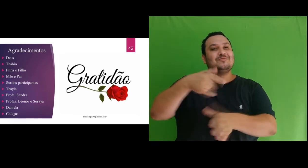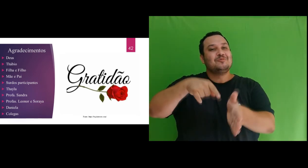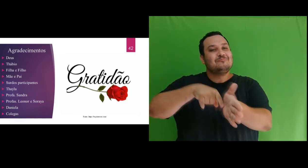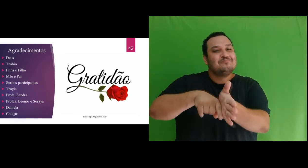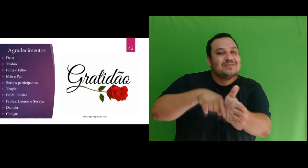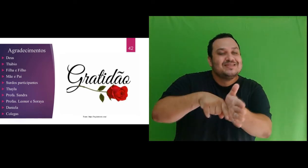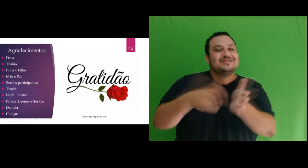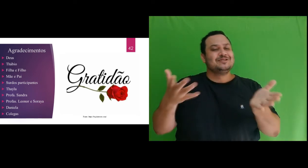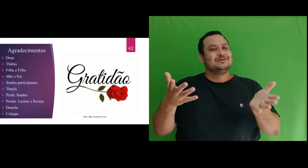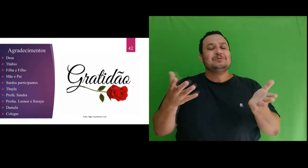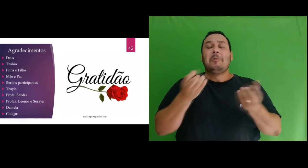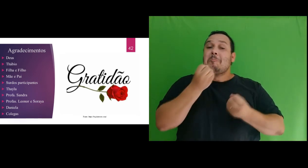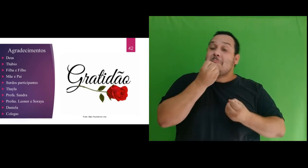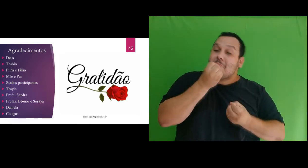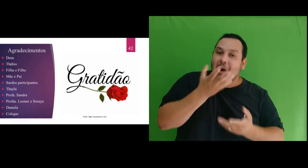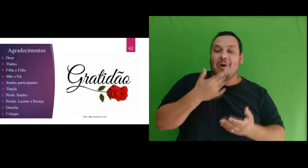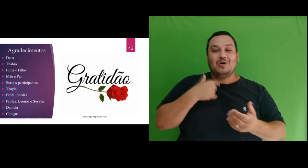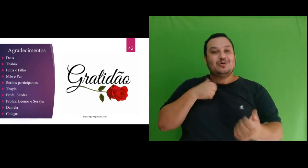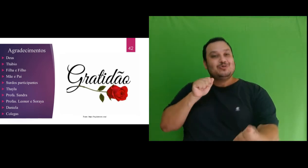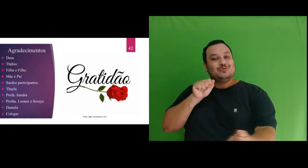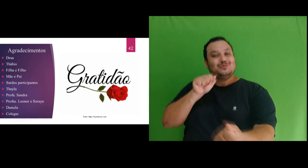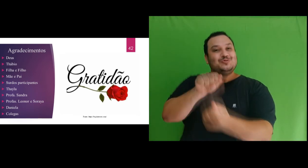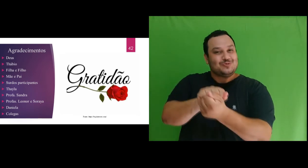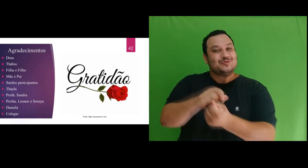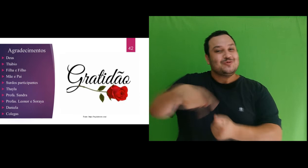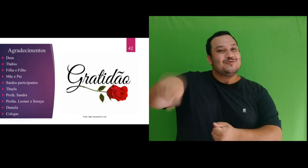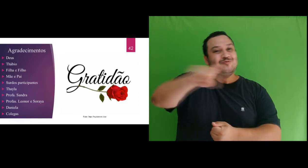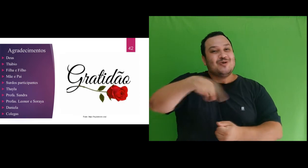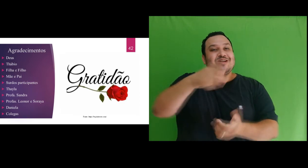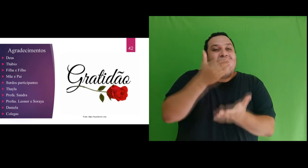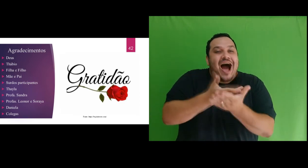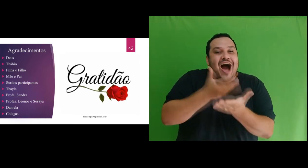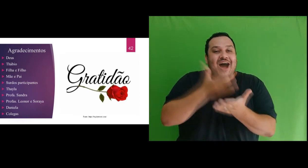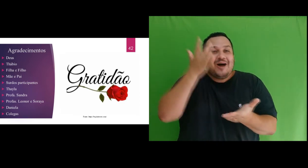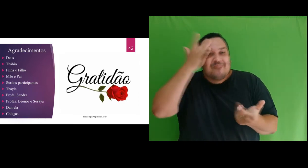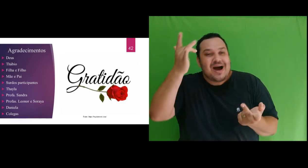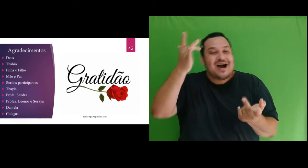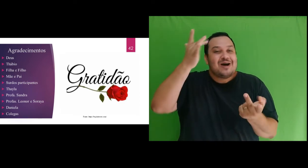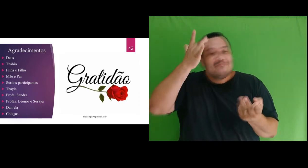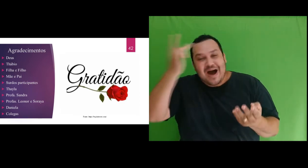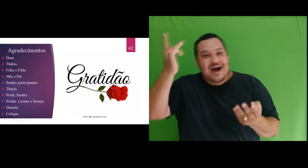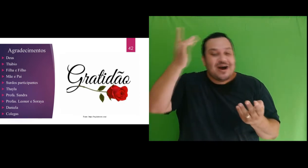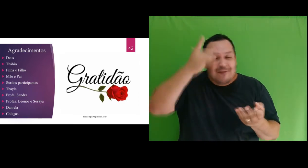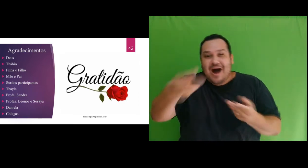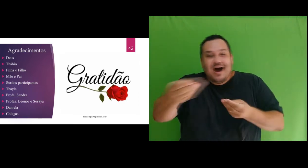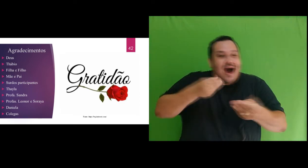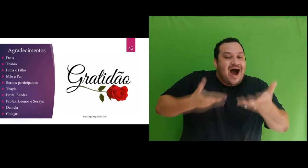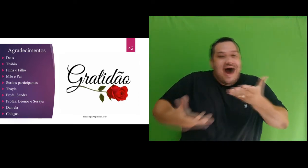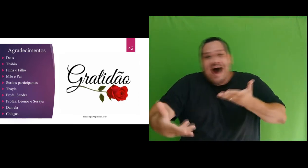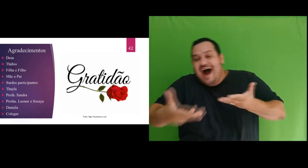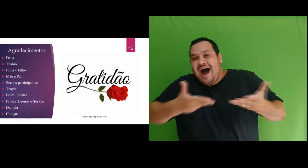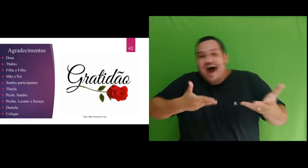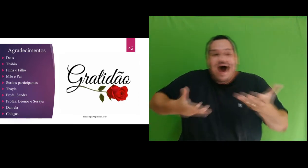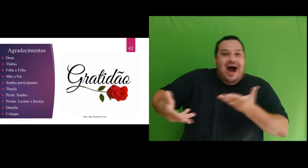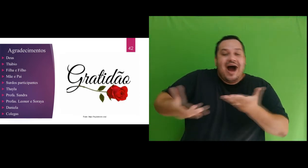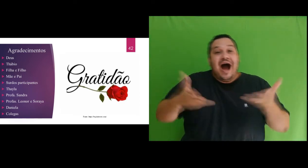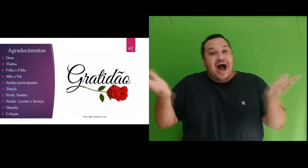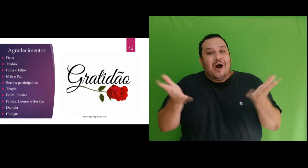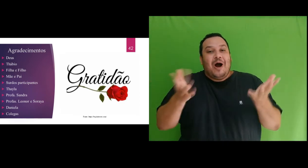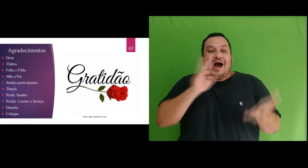foi muito bom estar com vocês a cada aula e sem vocês não teríamos conseguido tão belo resultado.